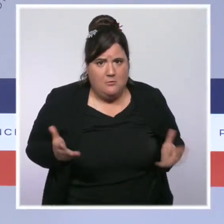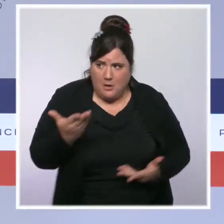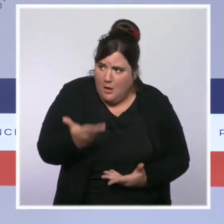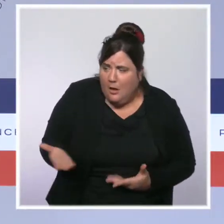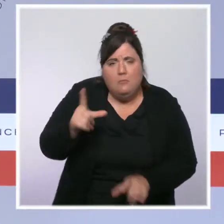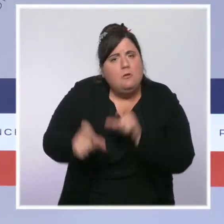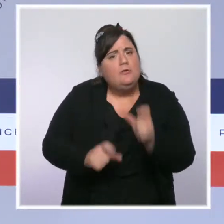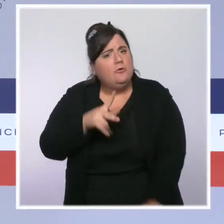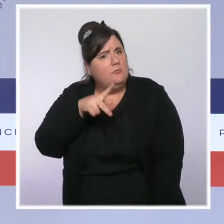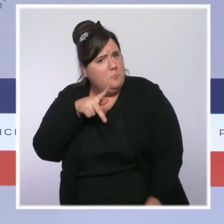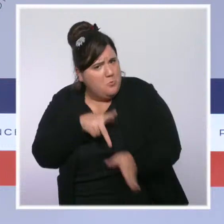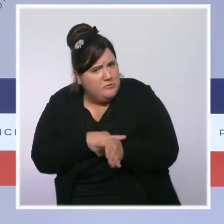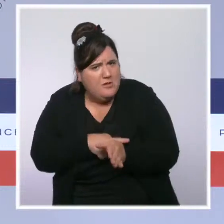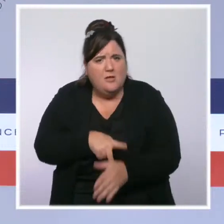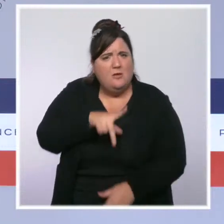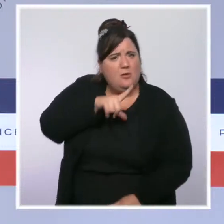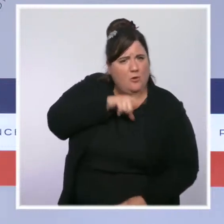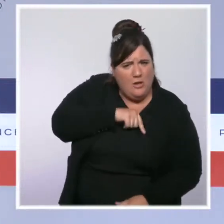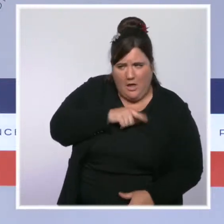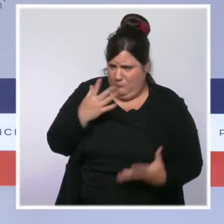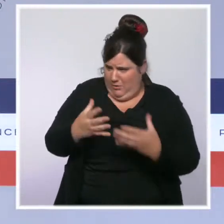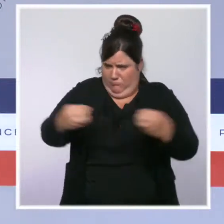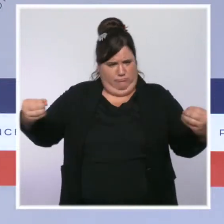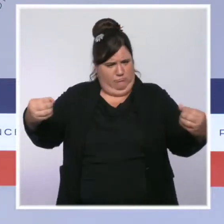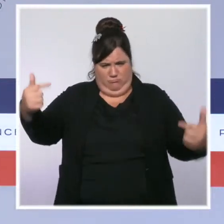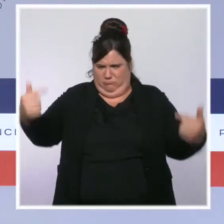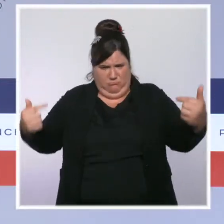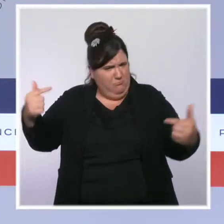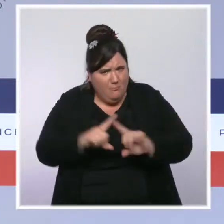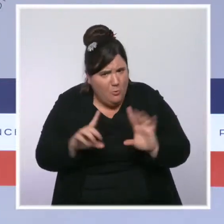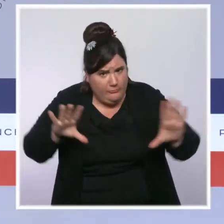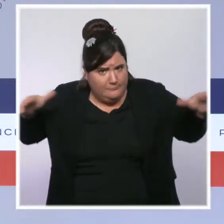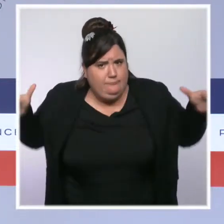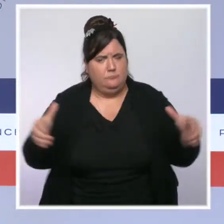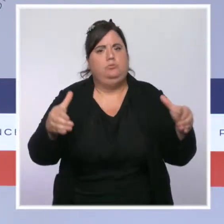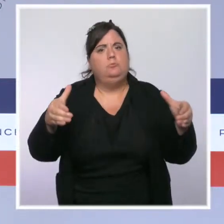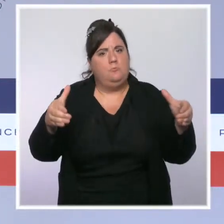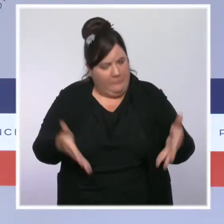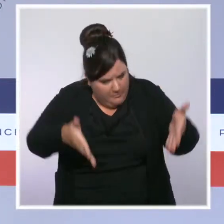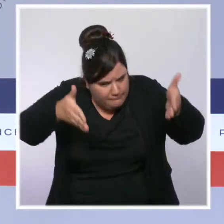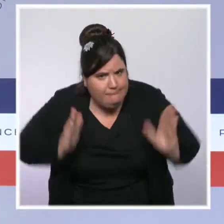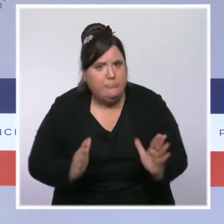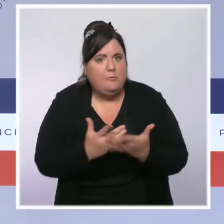une bande rivale. Ils sont l'ordre républicain et ils méritent le respect et les pleins moyens de leur action.